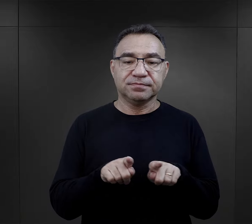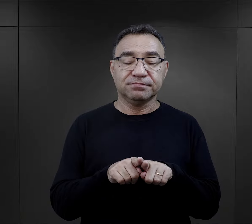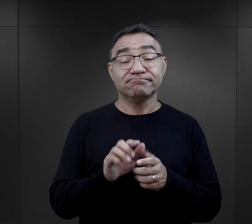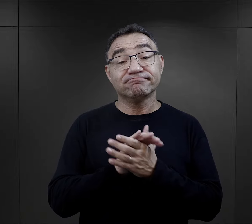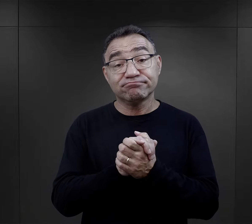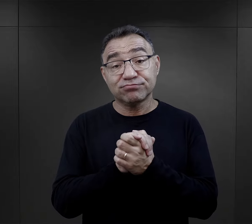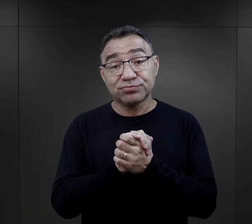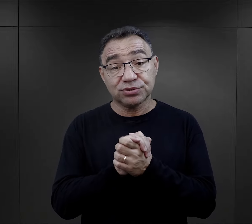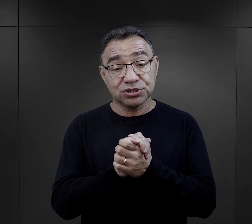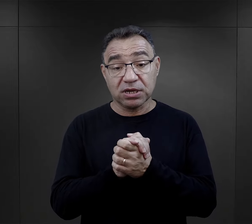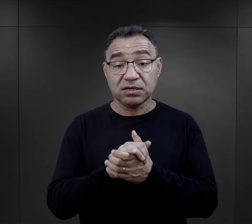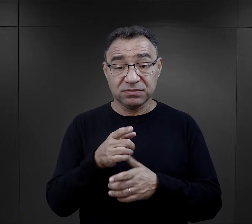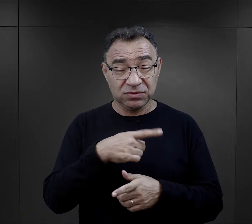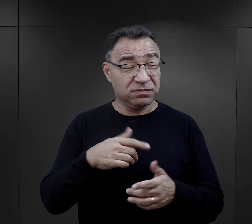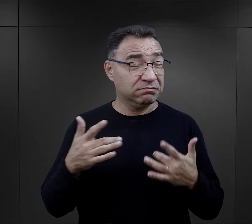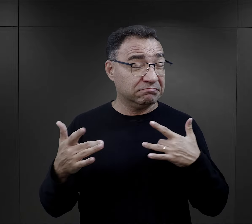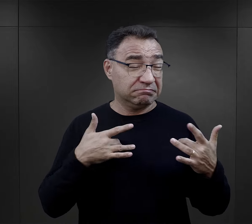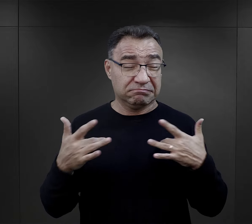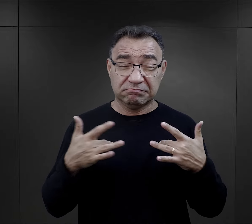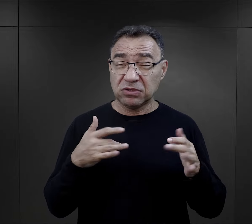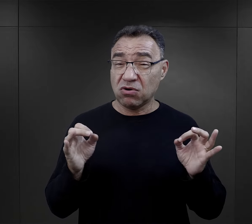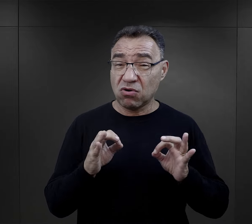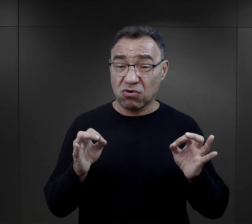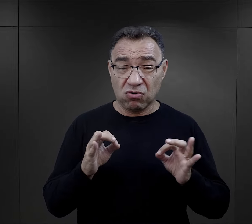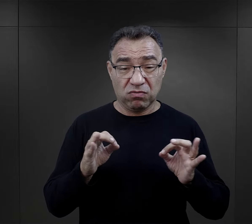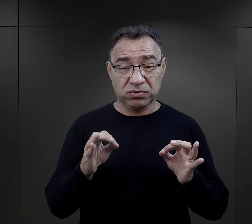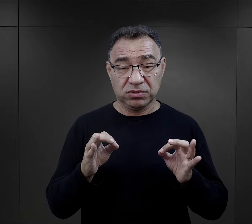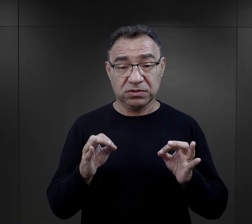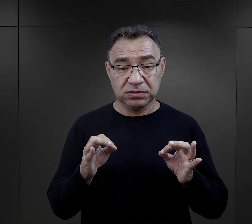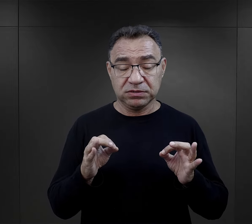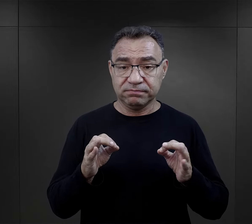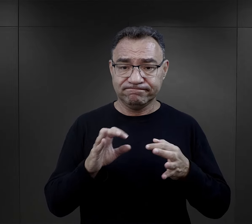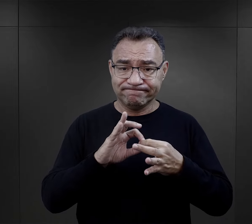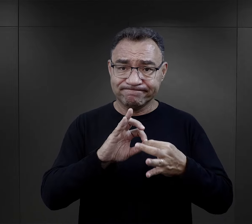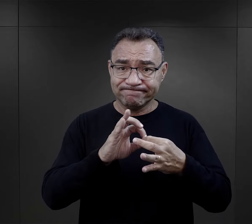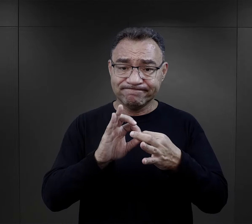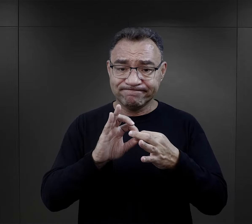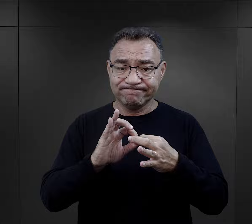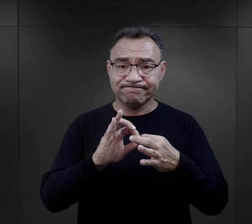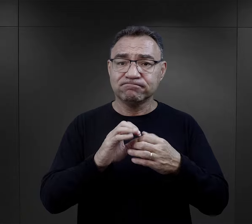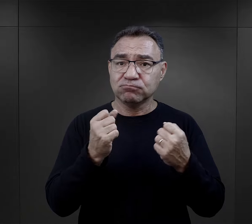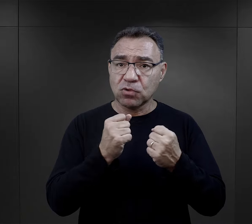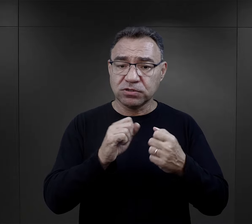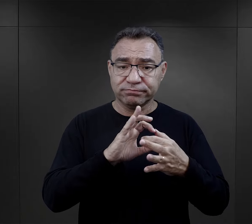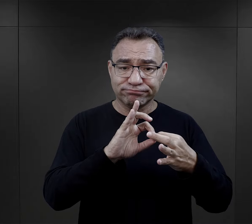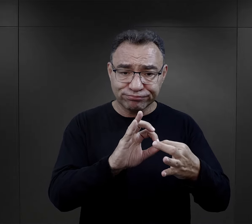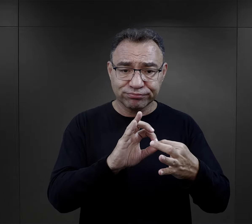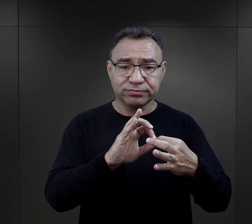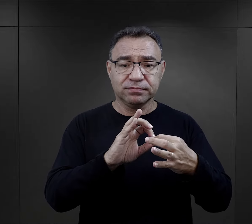Ponadto przyjaźnie, ten trud obozowy powodował, że te więzi się zacieśniały